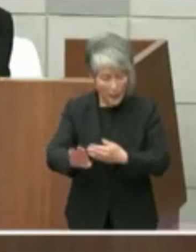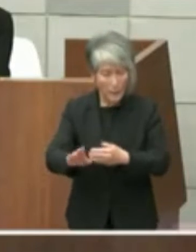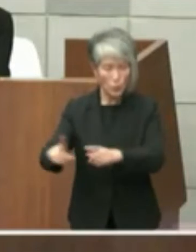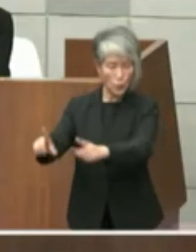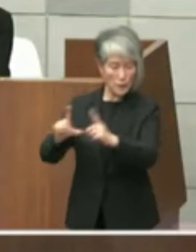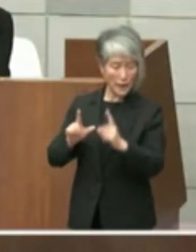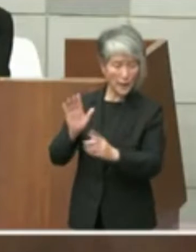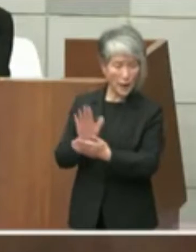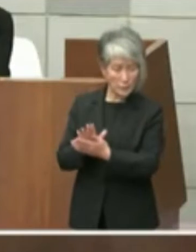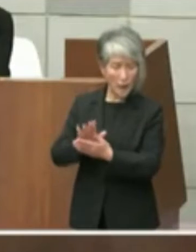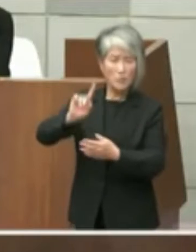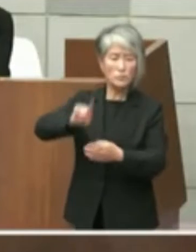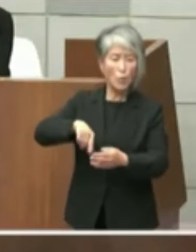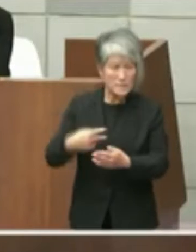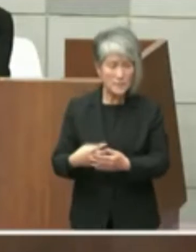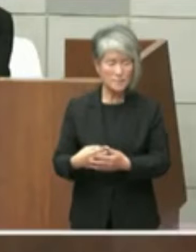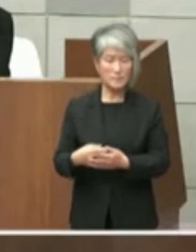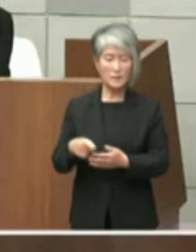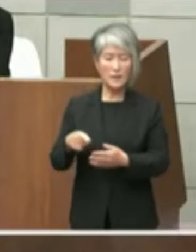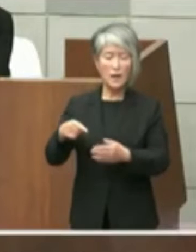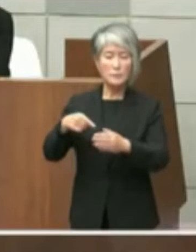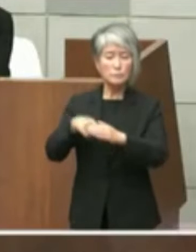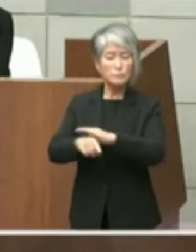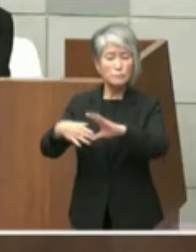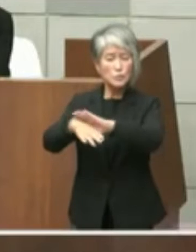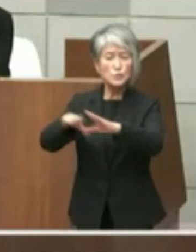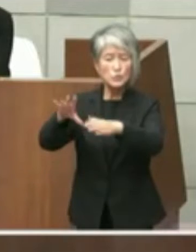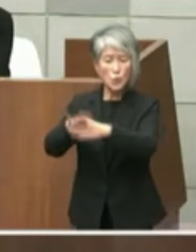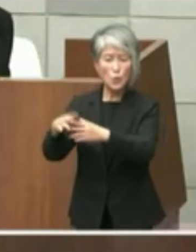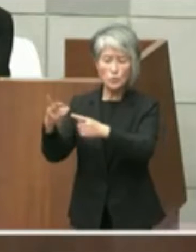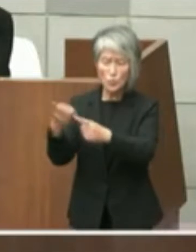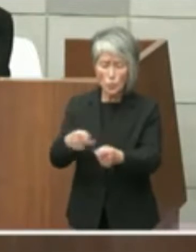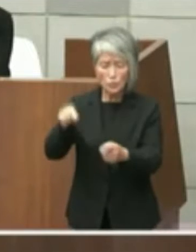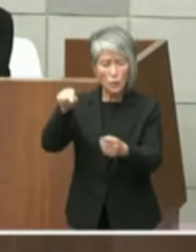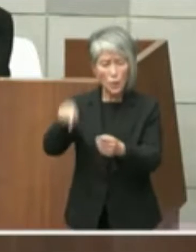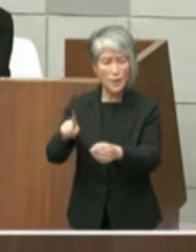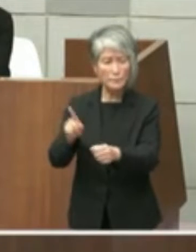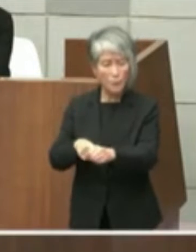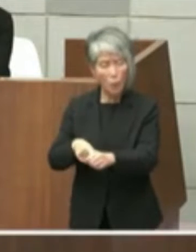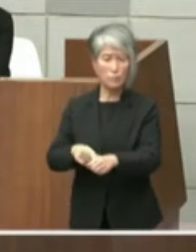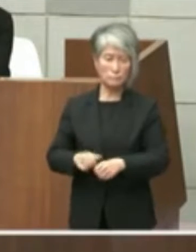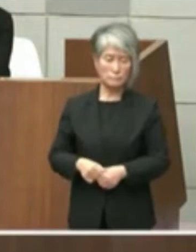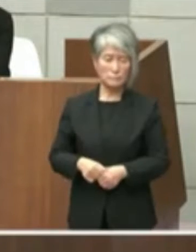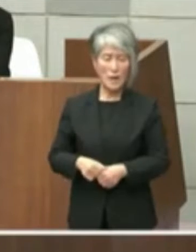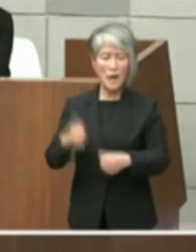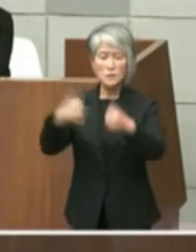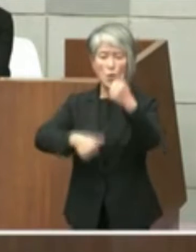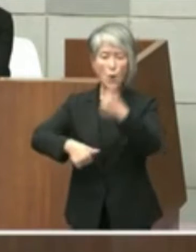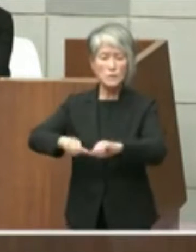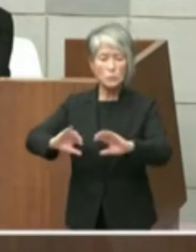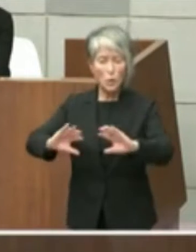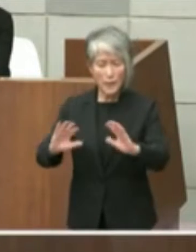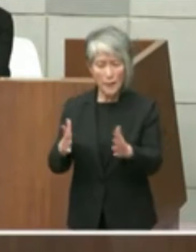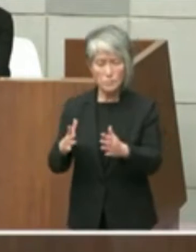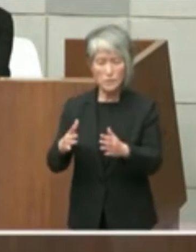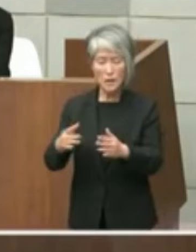のになぜこのような文書が届くのでしょう か協議もせず一方的に結論を通告すること